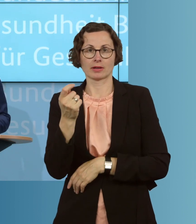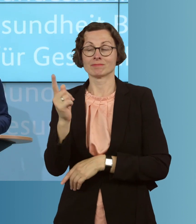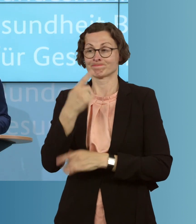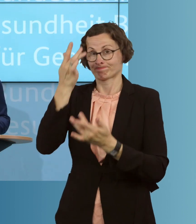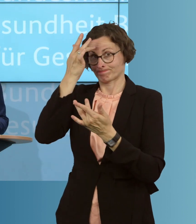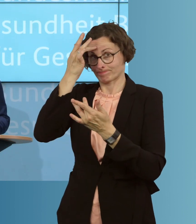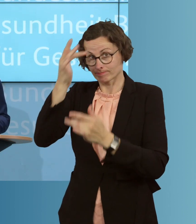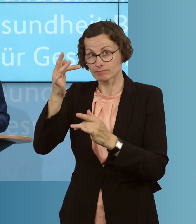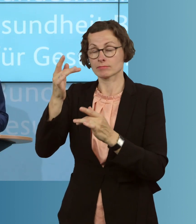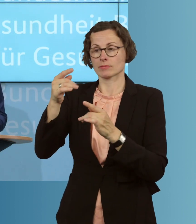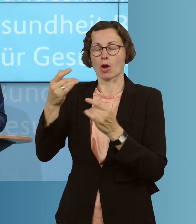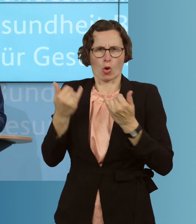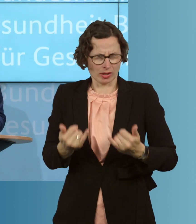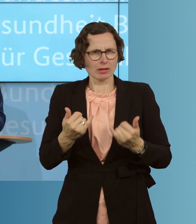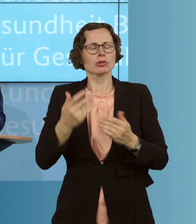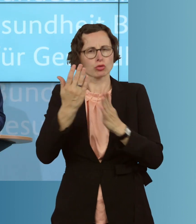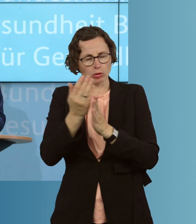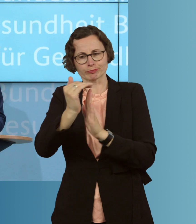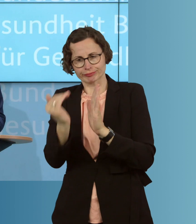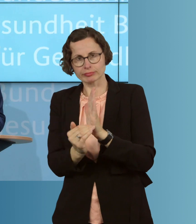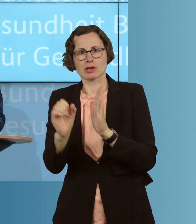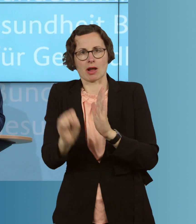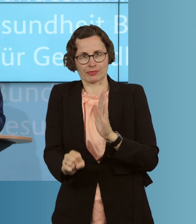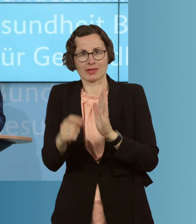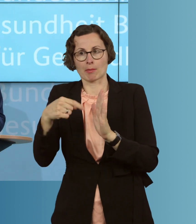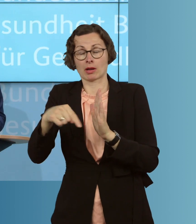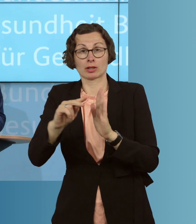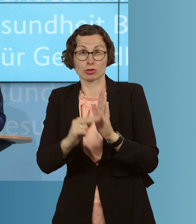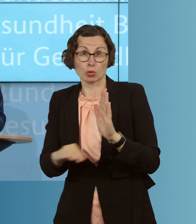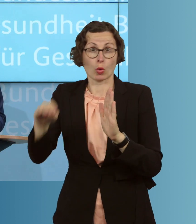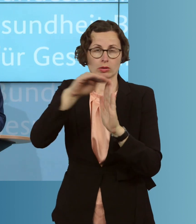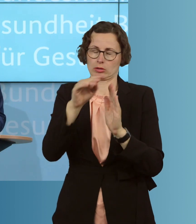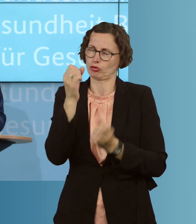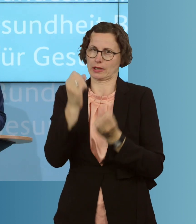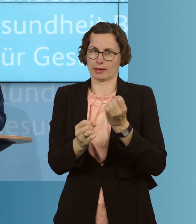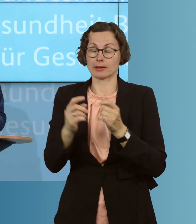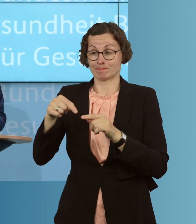als es heute die gesetzliche Lage ist, für diese besondere Zeit, eine leichtere